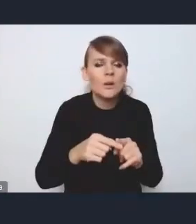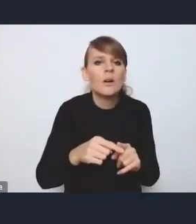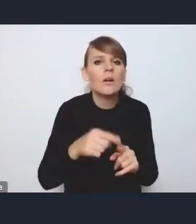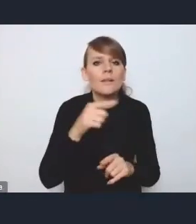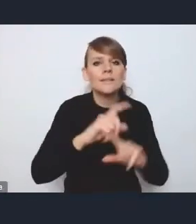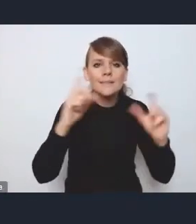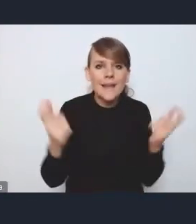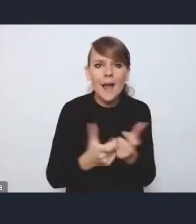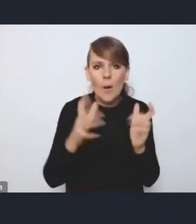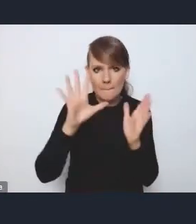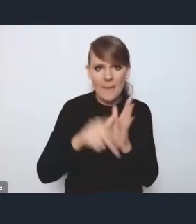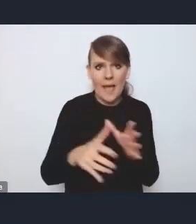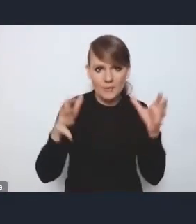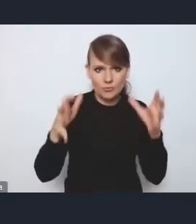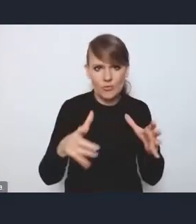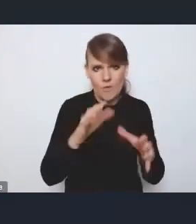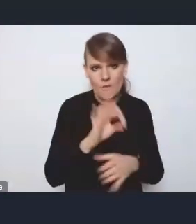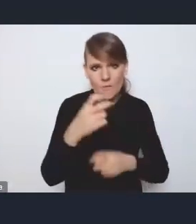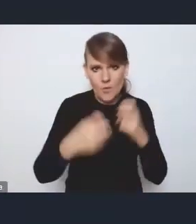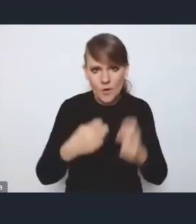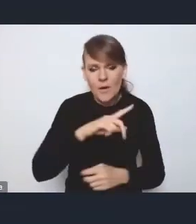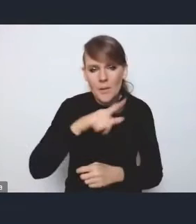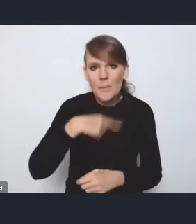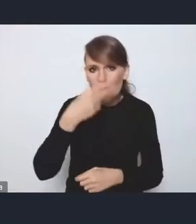i bardzo mocno też patrzymy przez pryzmat tego obszaru funkcjonalnego.